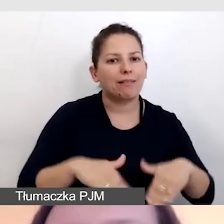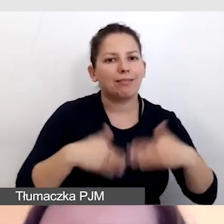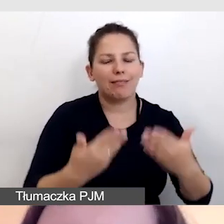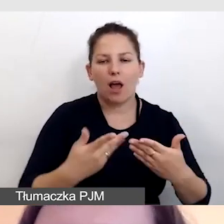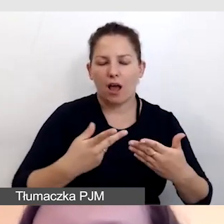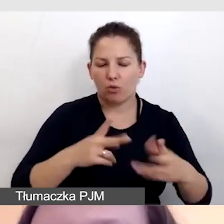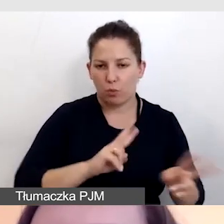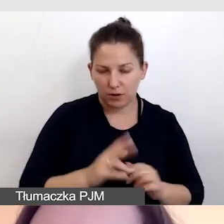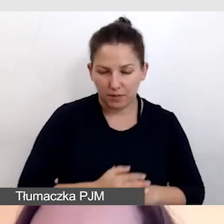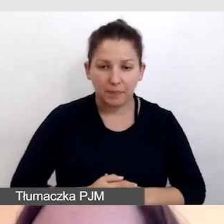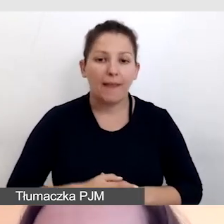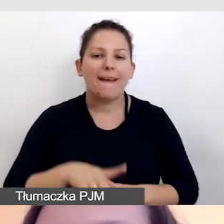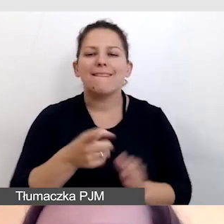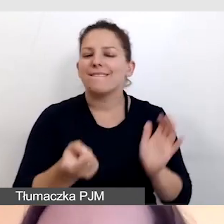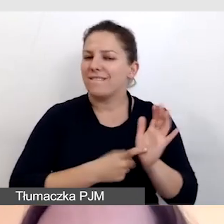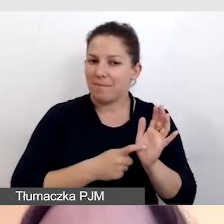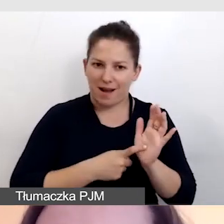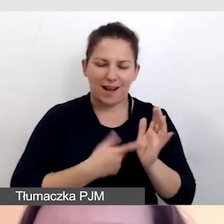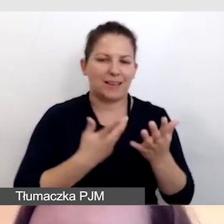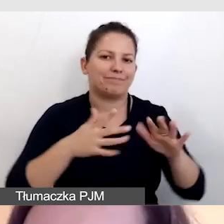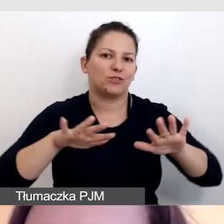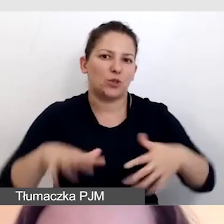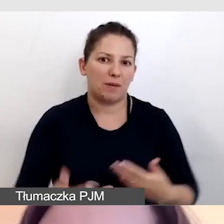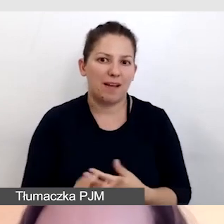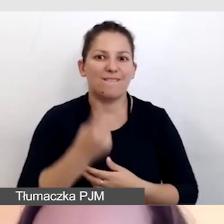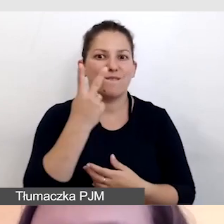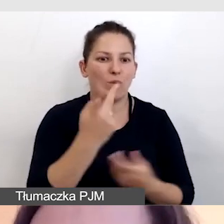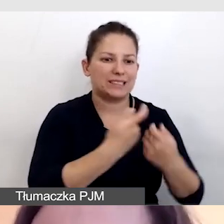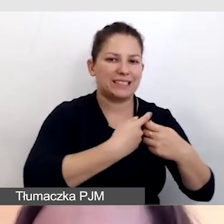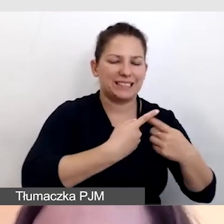Oczywiście wymaga to co najmniej dwóch zespołów tłumaczy.